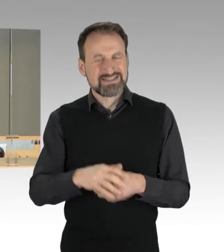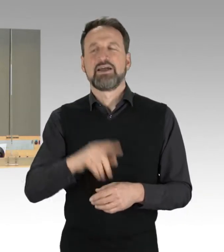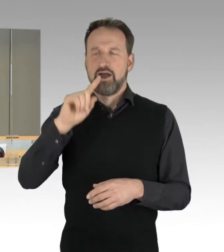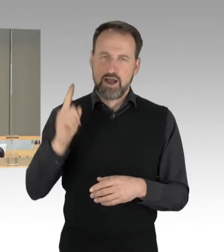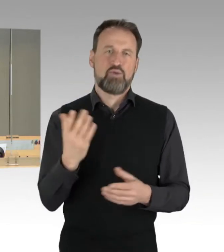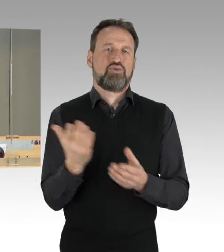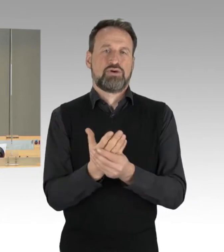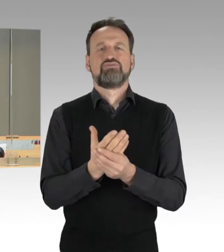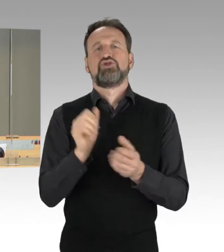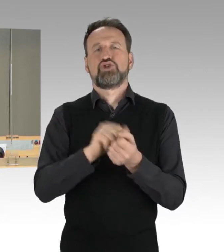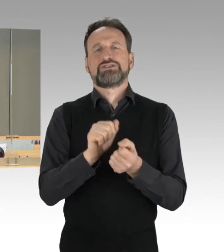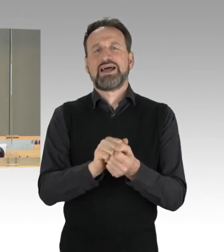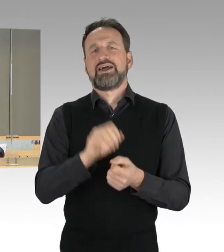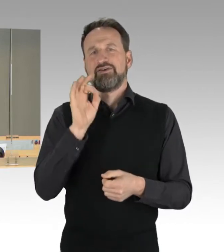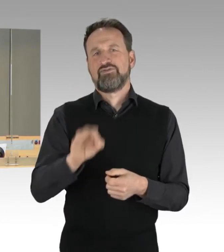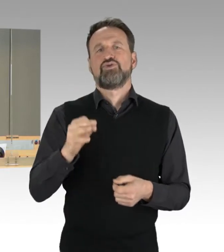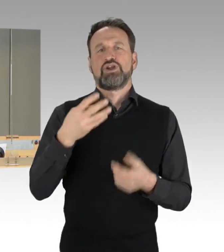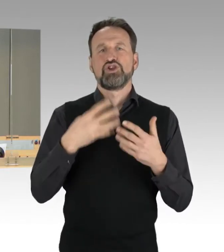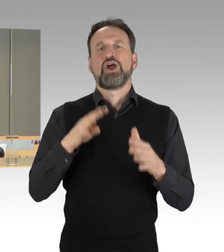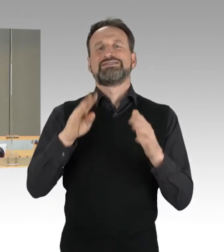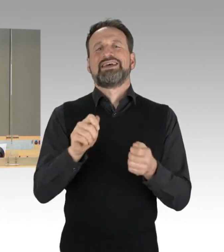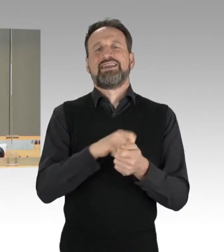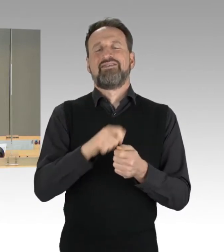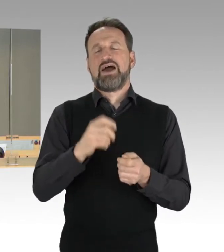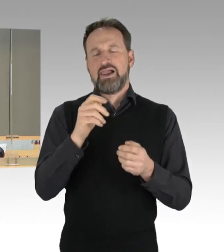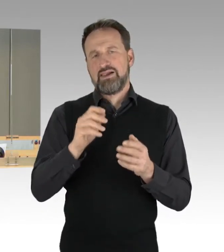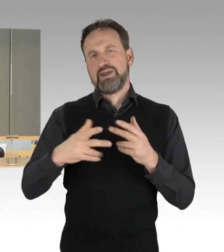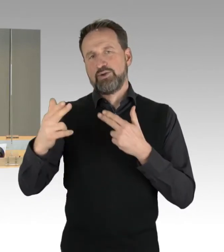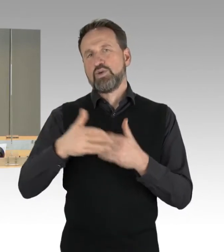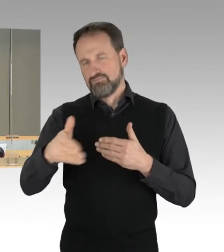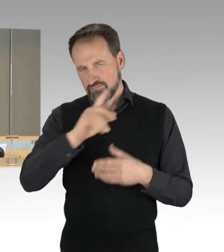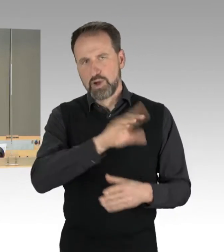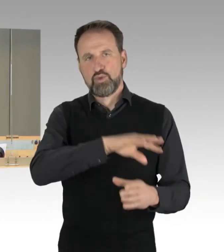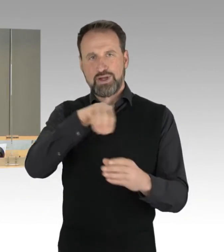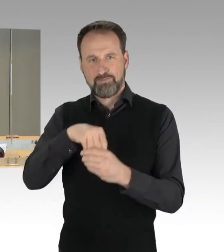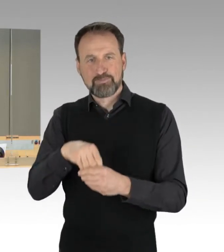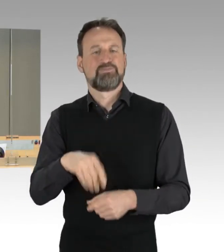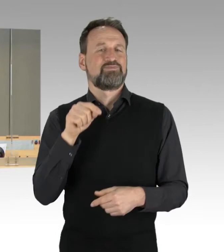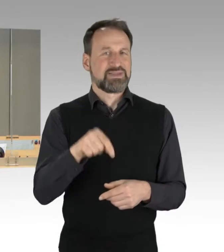Und damit wird die Drucksache 18/3058, die neue Drucksache 19/146